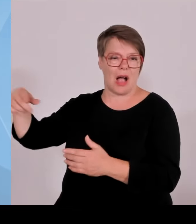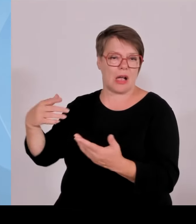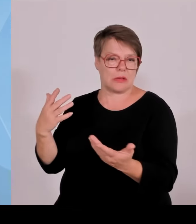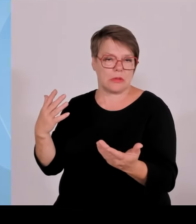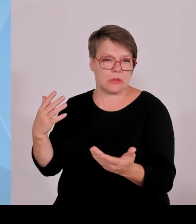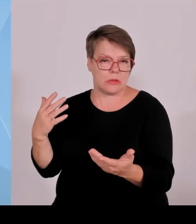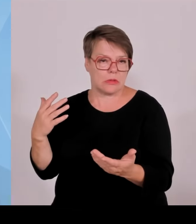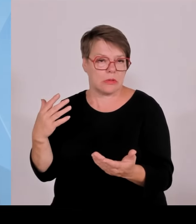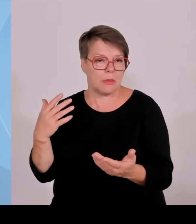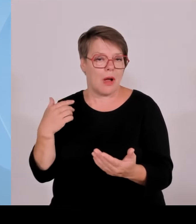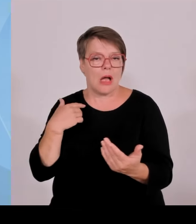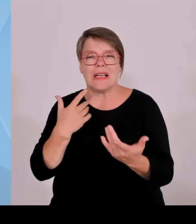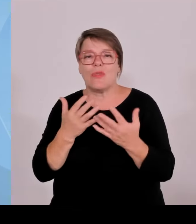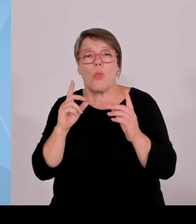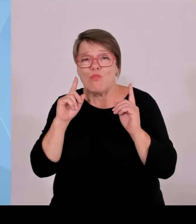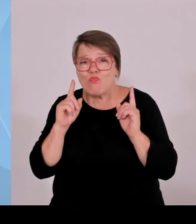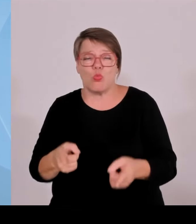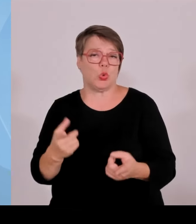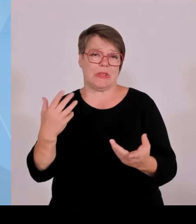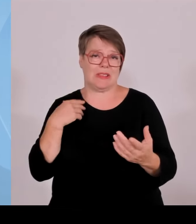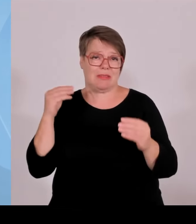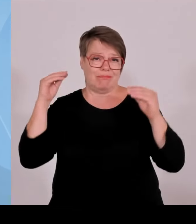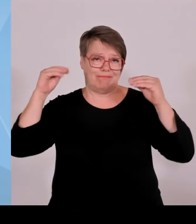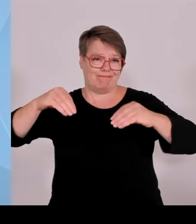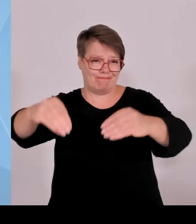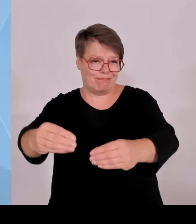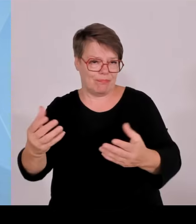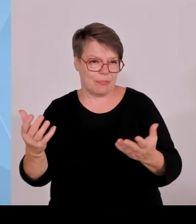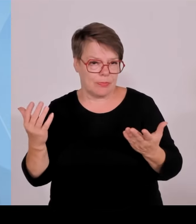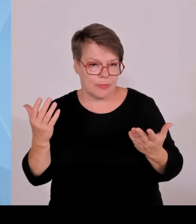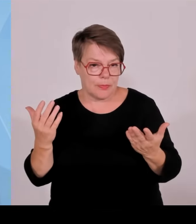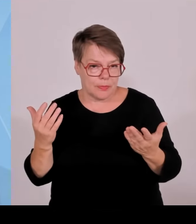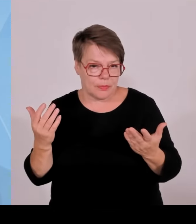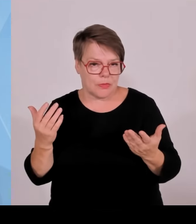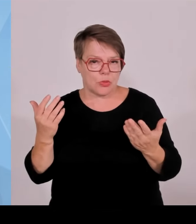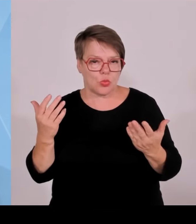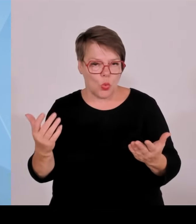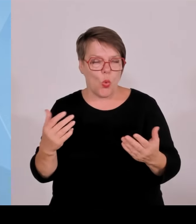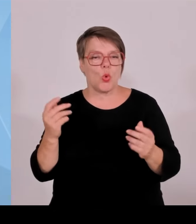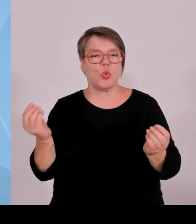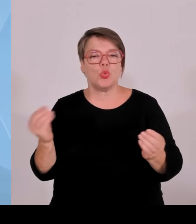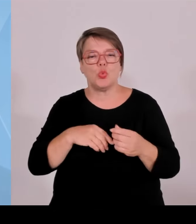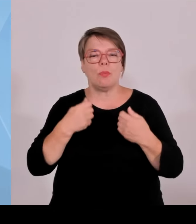und wir haben Anträge und Anfragen und Planungen, die mittlerweile in die hunderte Windräder gehen.